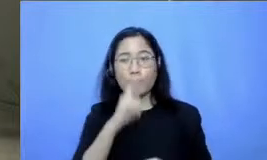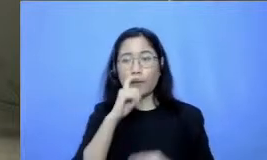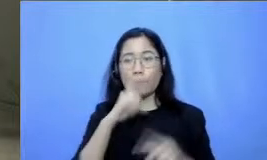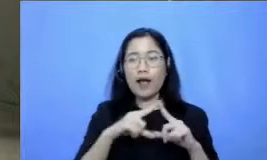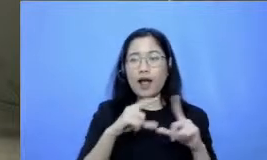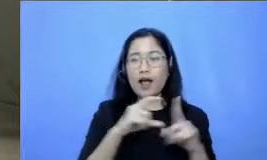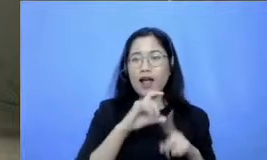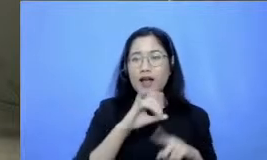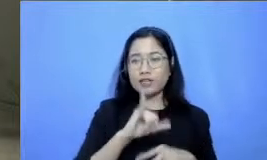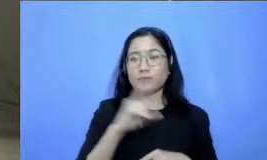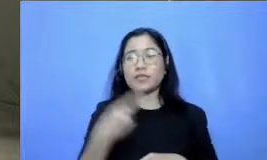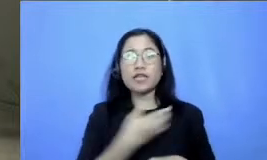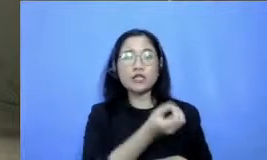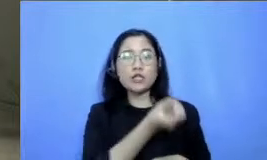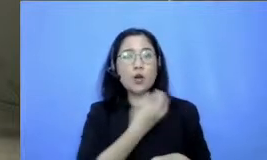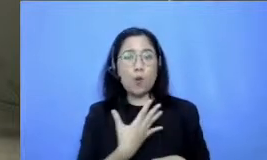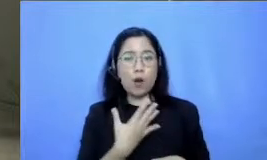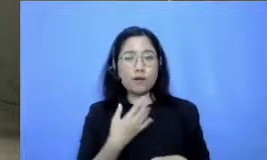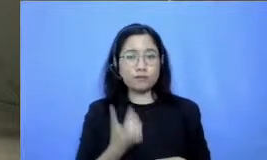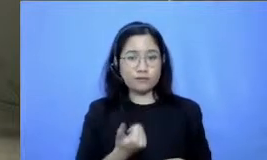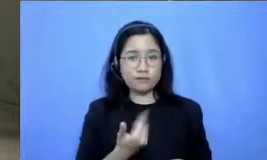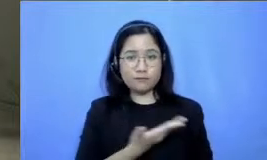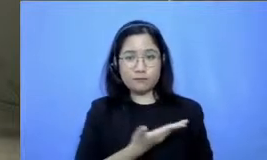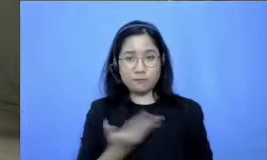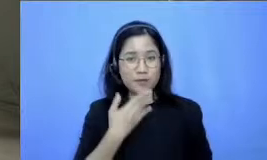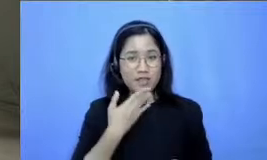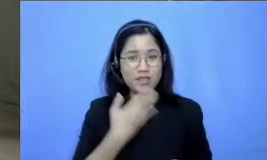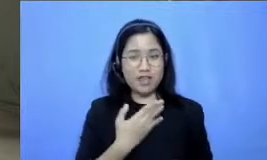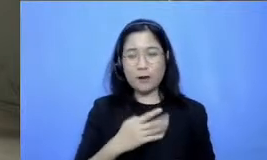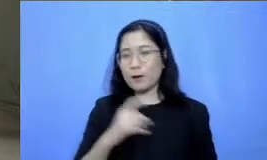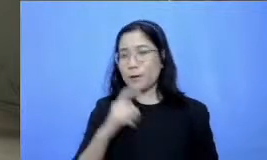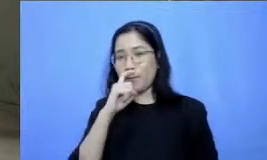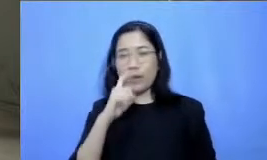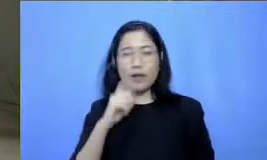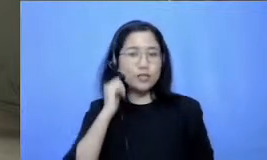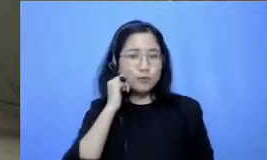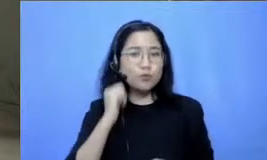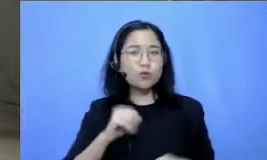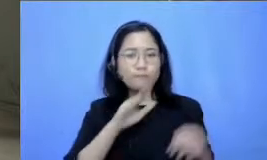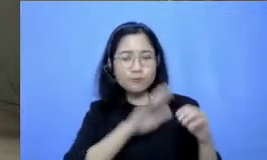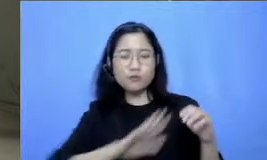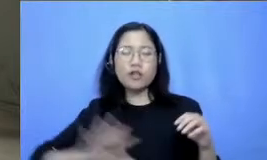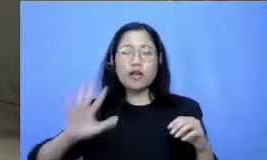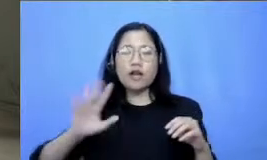dari bapak dan ibu guru di seluruh Nusantara karena keterbatasan waktu memang tidak semua